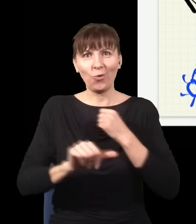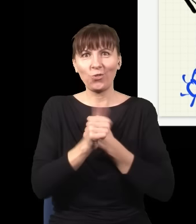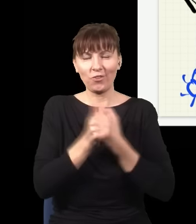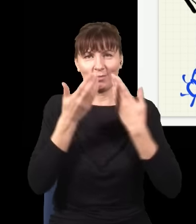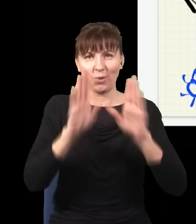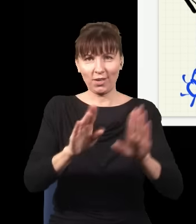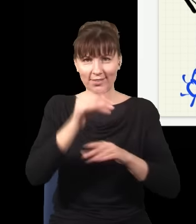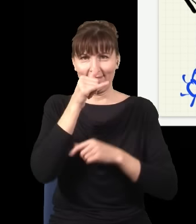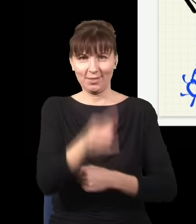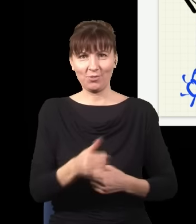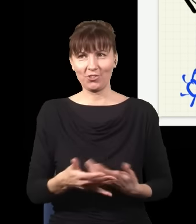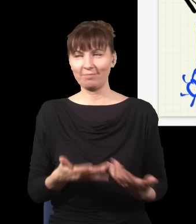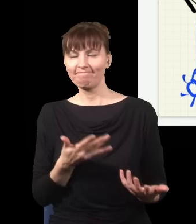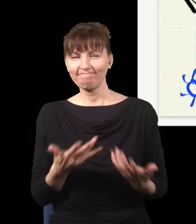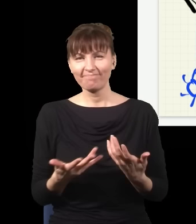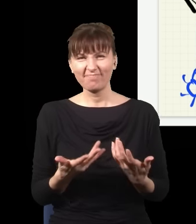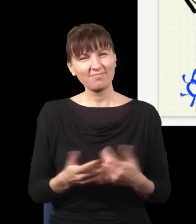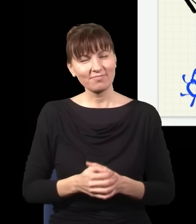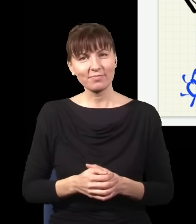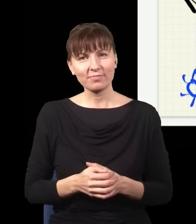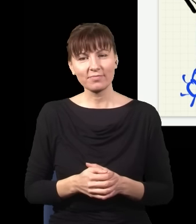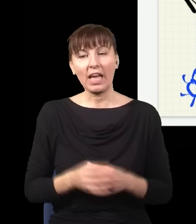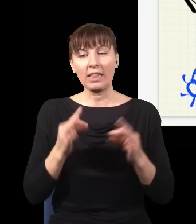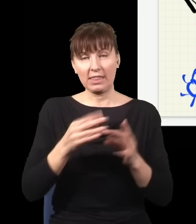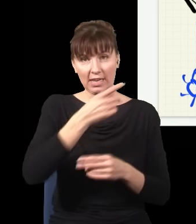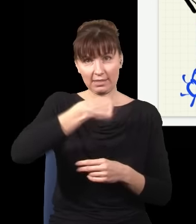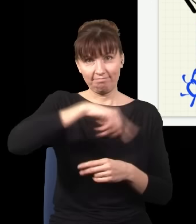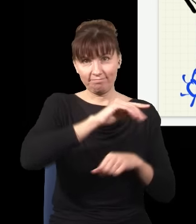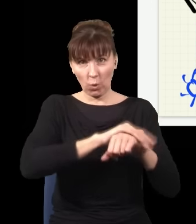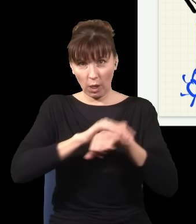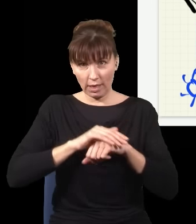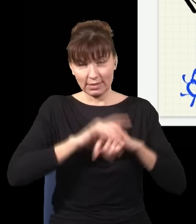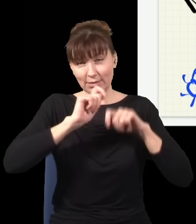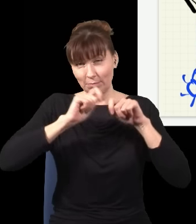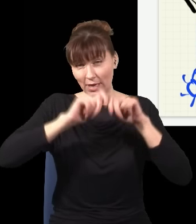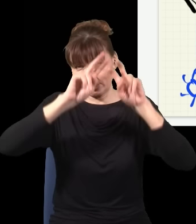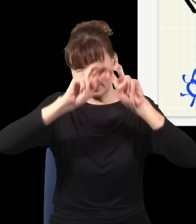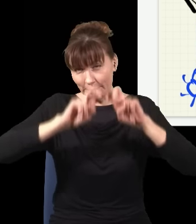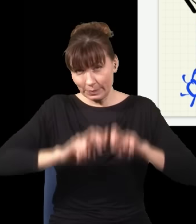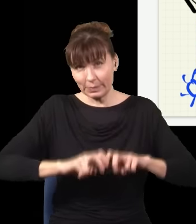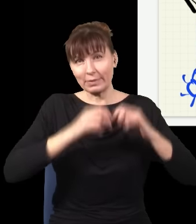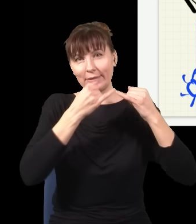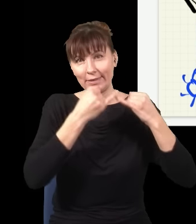jest taka, że my teraz z kolegami badamy taki problem na zupełnie innym końcu fizyki, w kwantowej teorii pola,